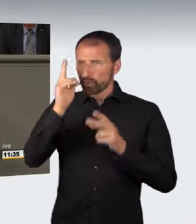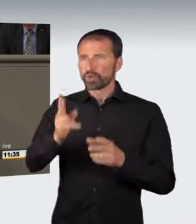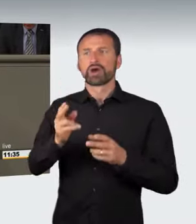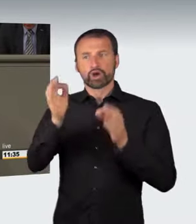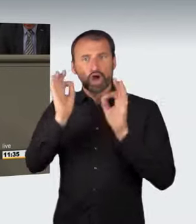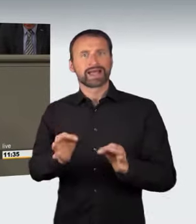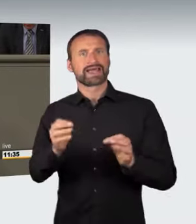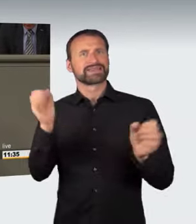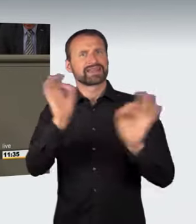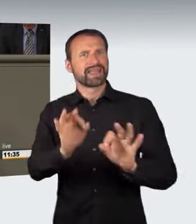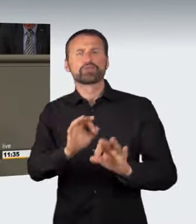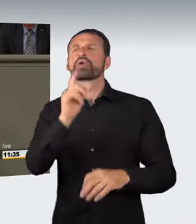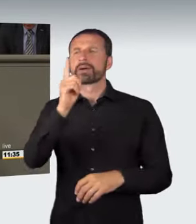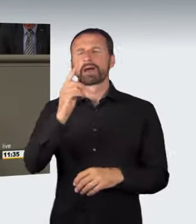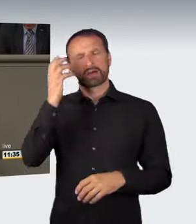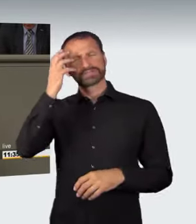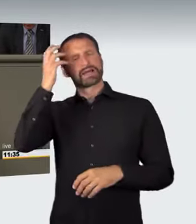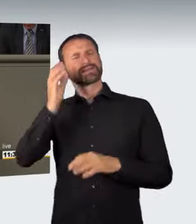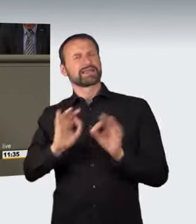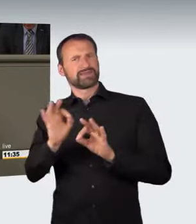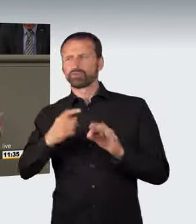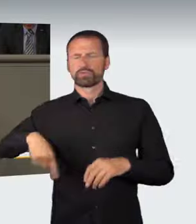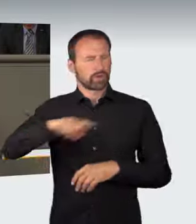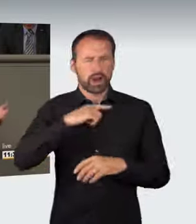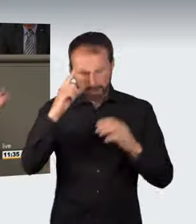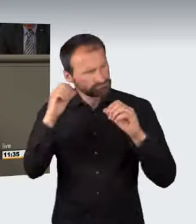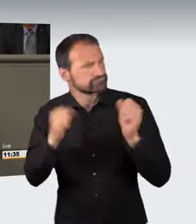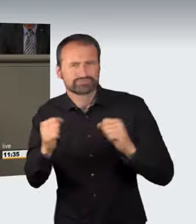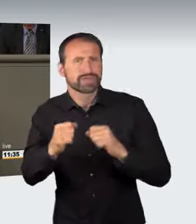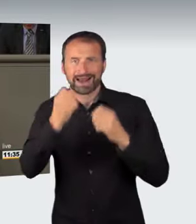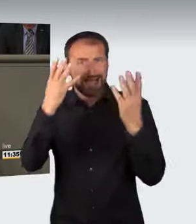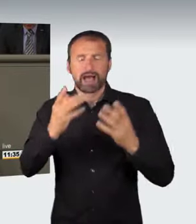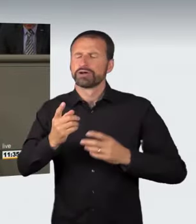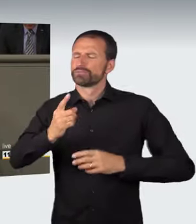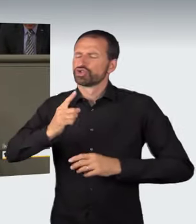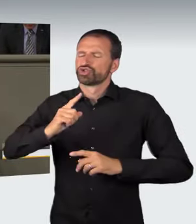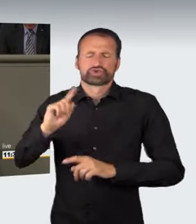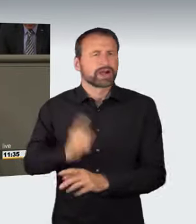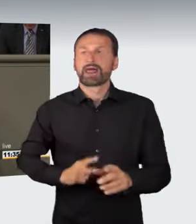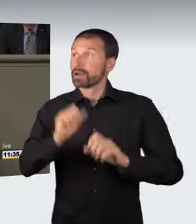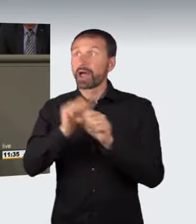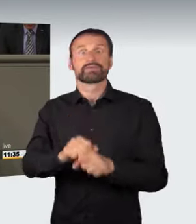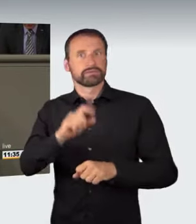aber aus dieser abstrakten Gefährdung, darin sind wir uns alle einig, kann sich blitzschnell eine konkrete Gefährdung von Leib und Leben ergeben.